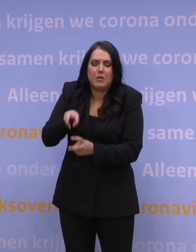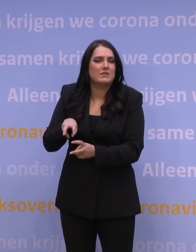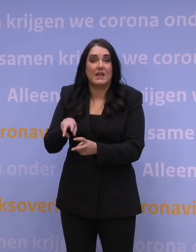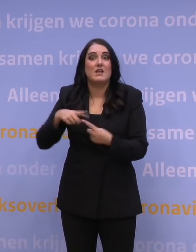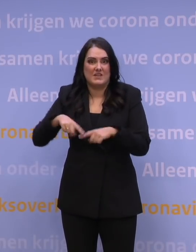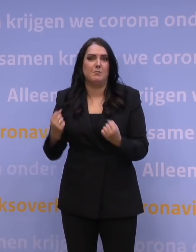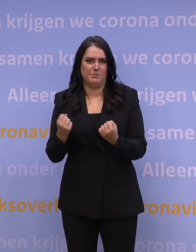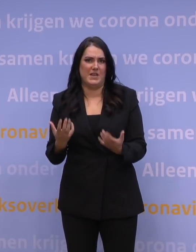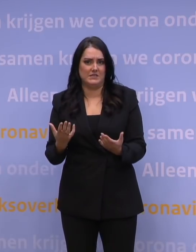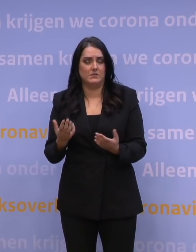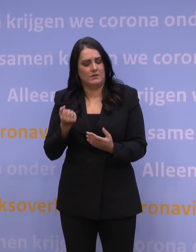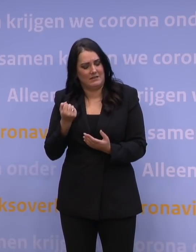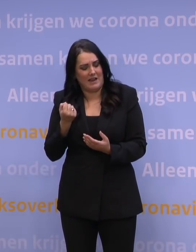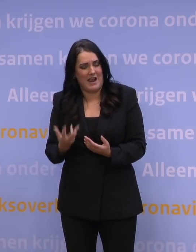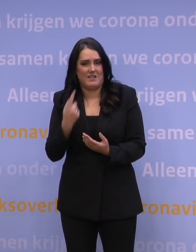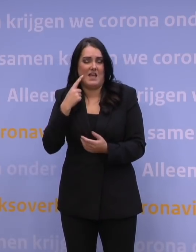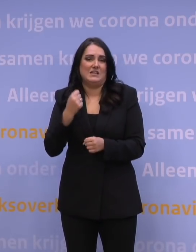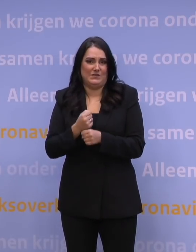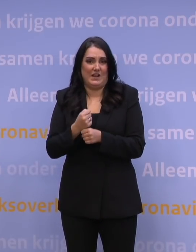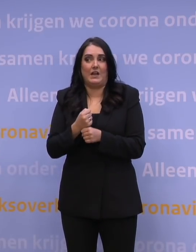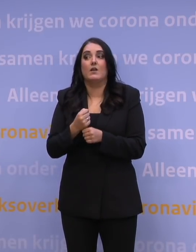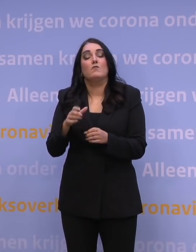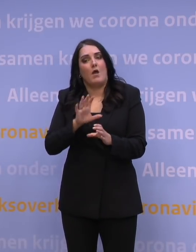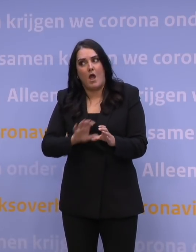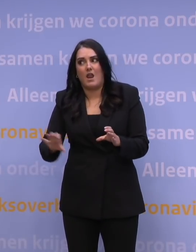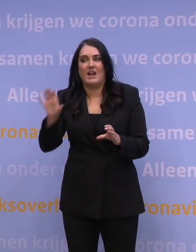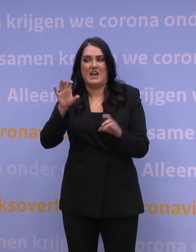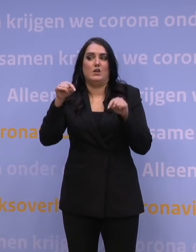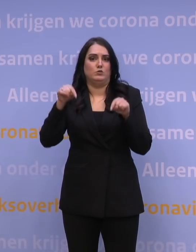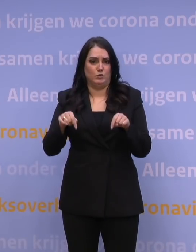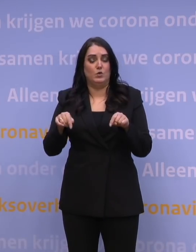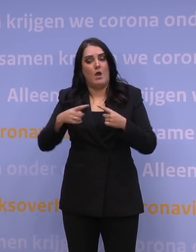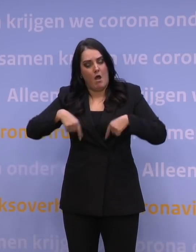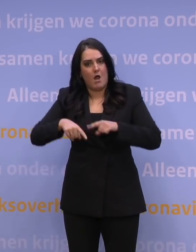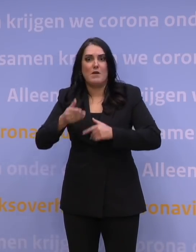Dit is het alledaagse werk van alle ROAZ-regio's op dit moment, om zich te prepareren voor datgene wat eraan komt.